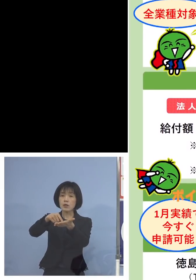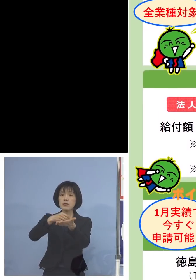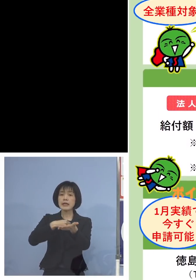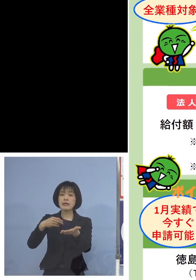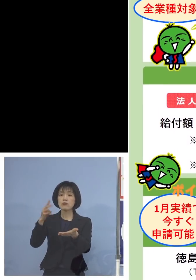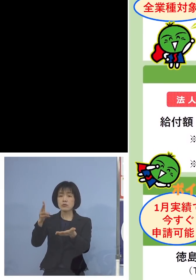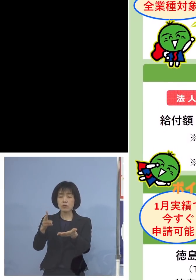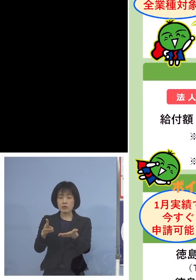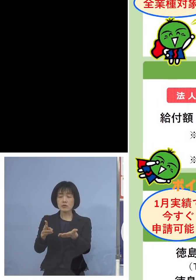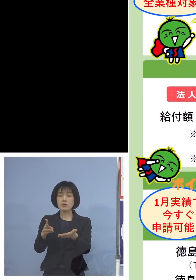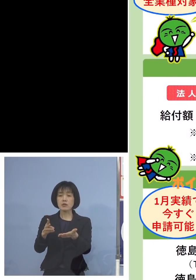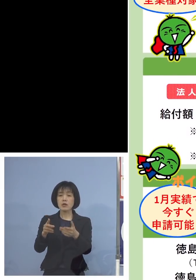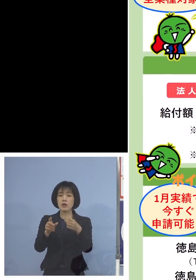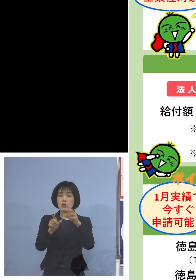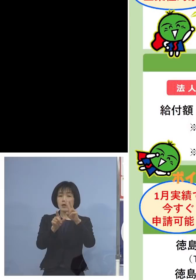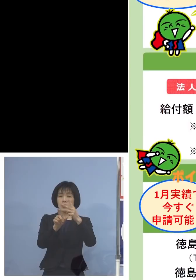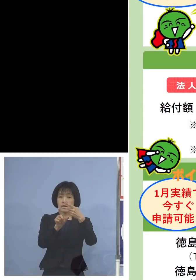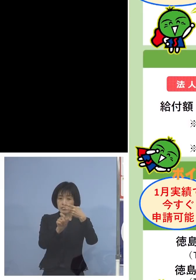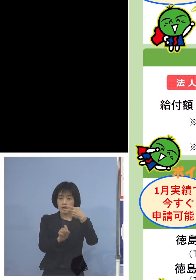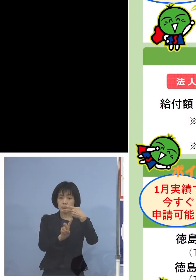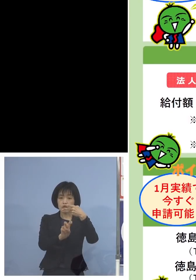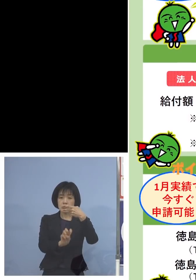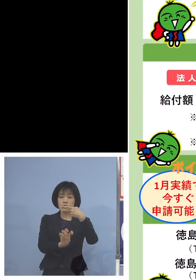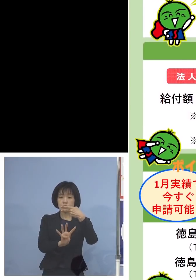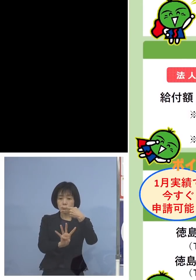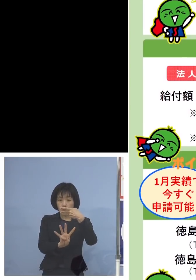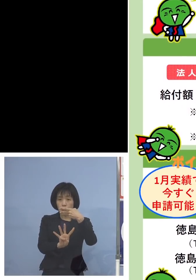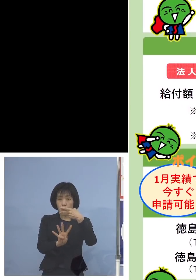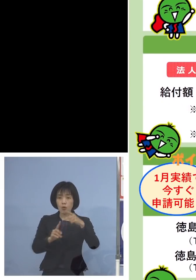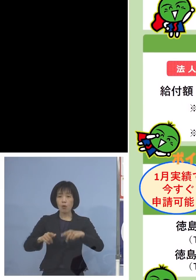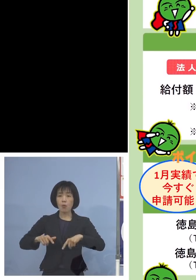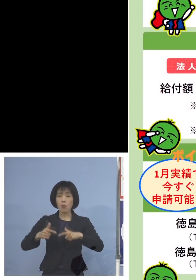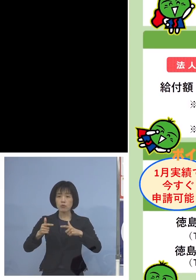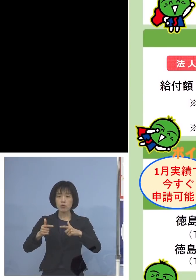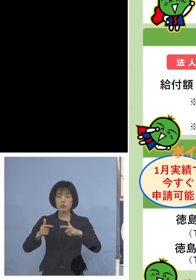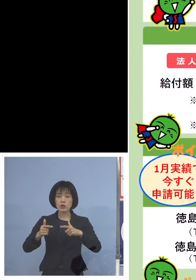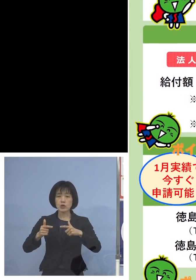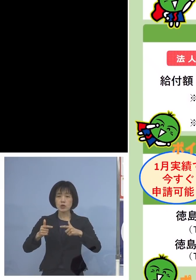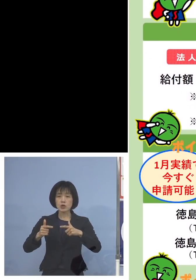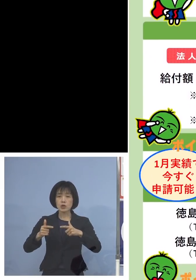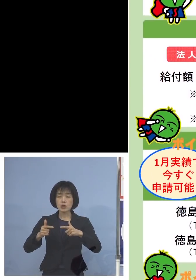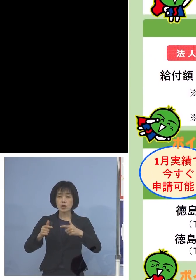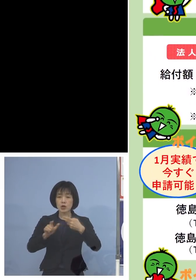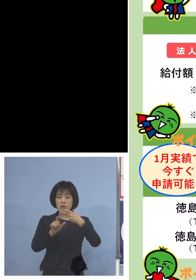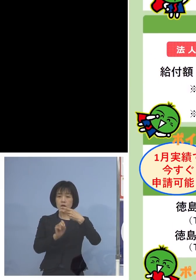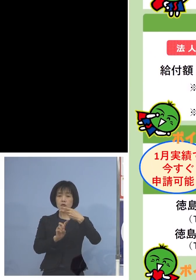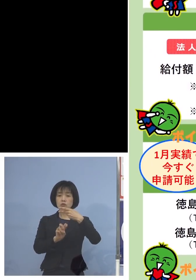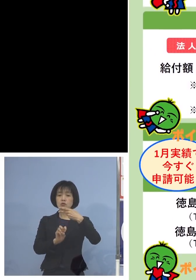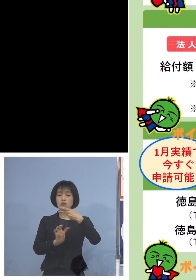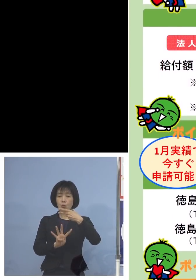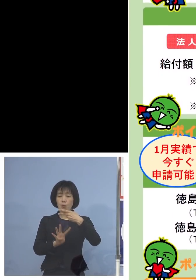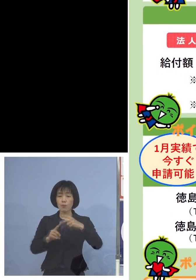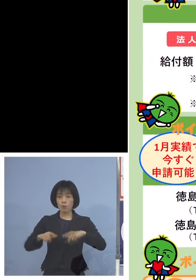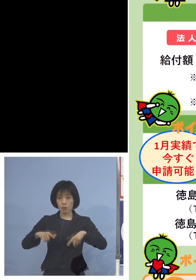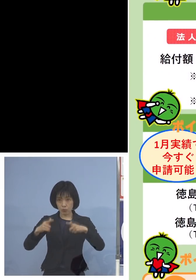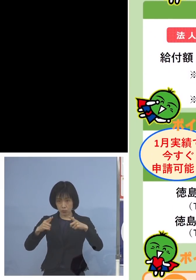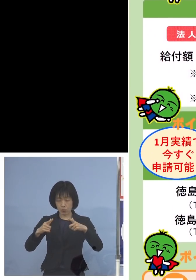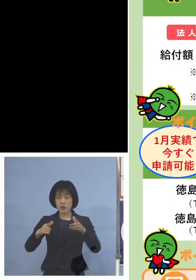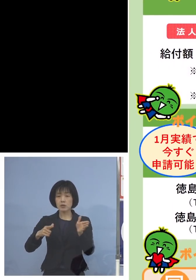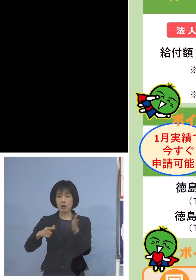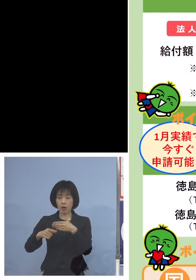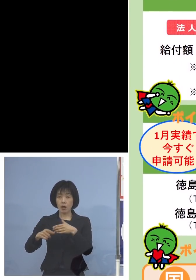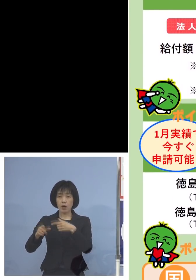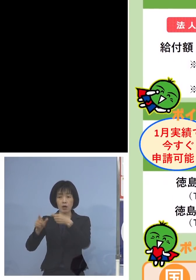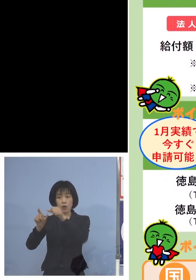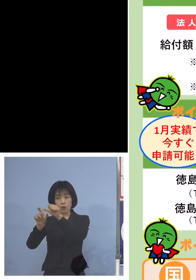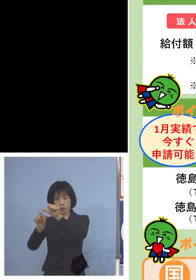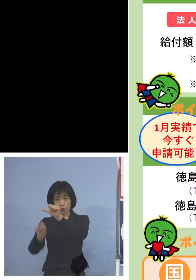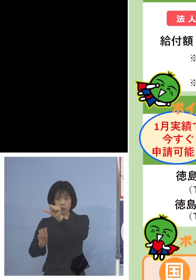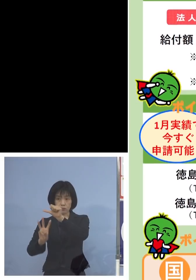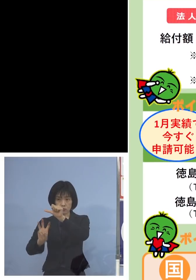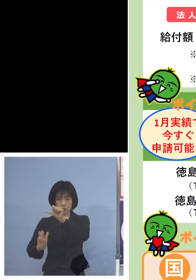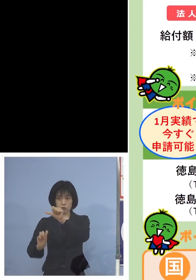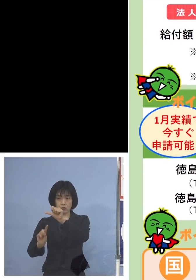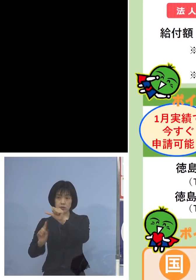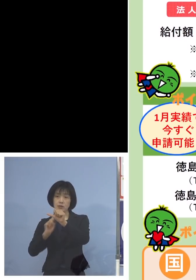2月24日木曜日から、ポイントですね 今月24日木曜日から5月31日火曜日まで